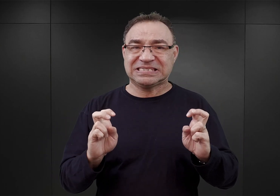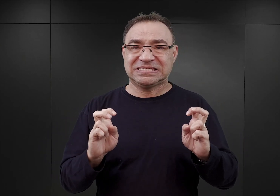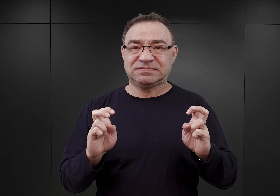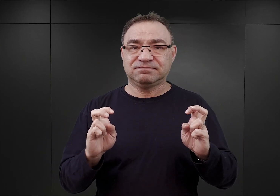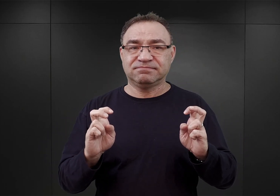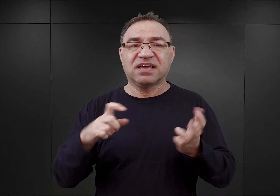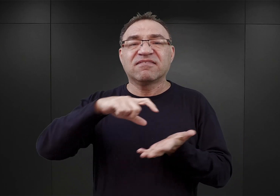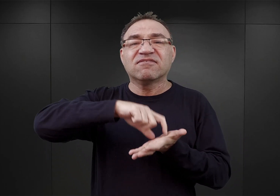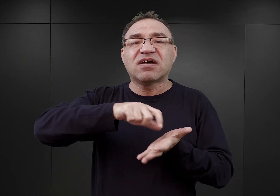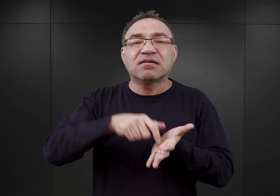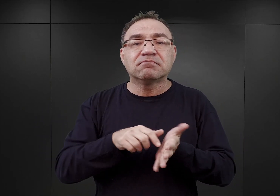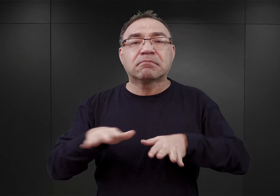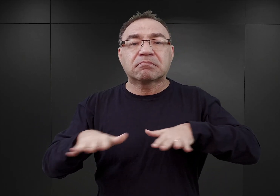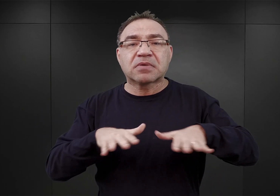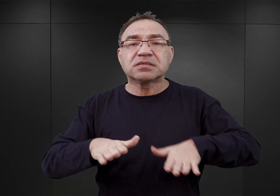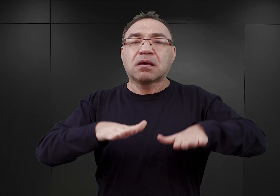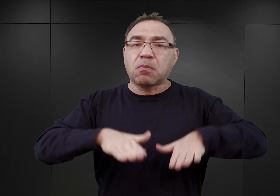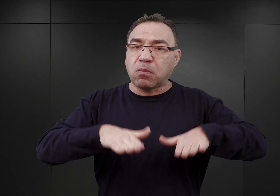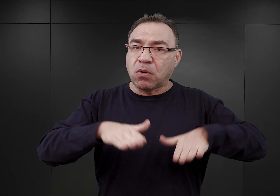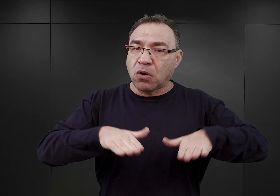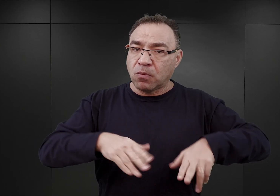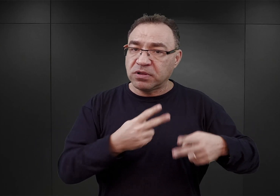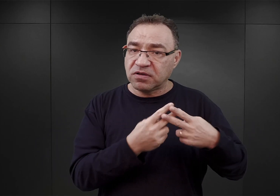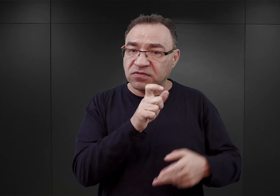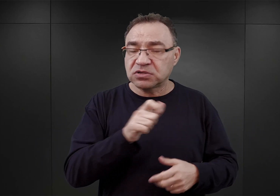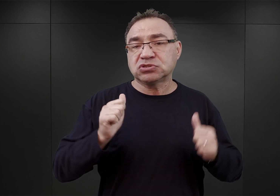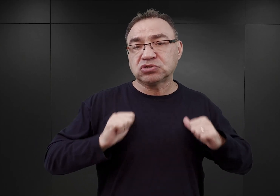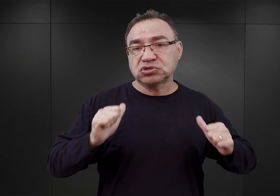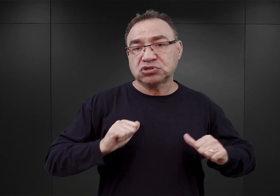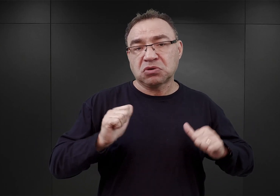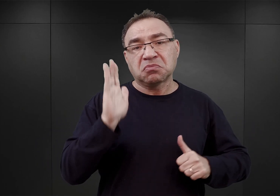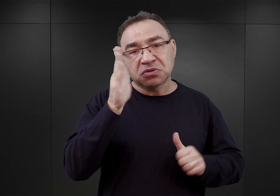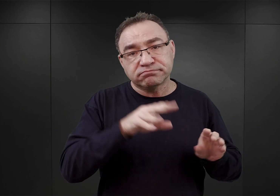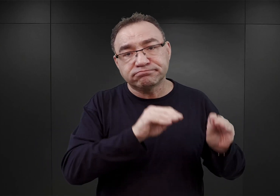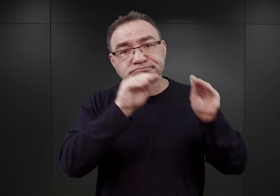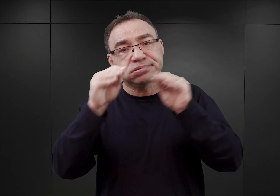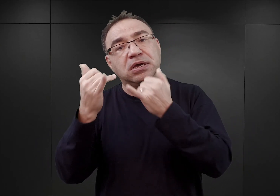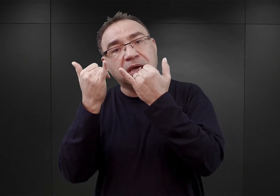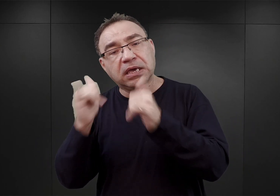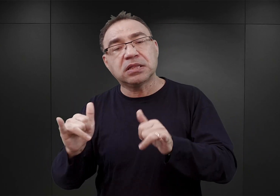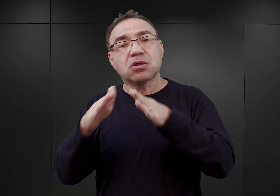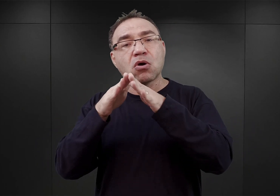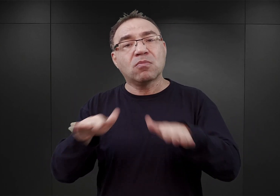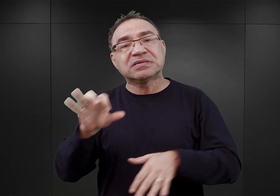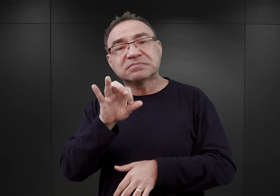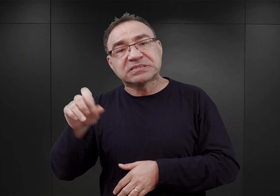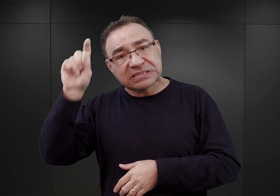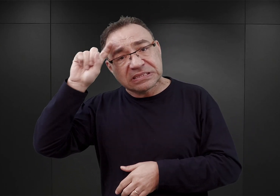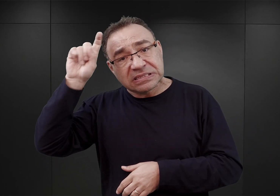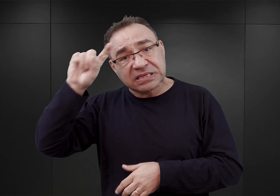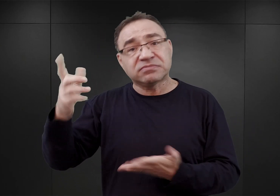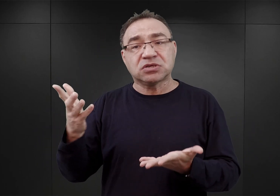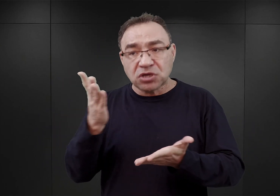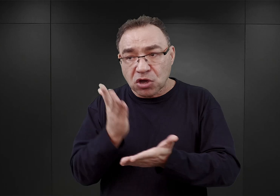w którym przebywaliby więźniowie, oczekując na przeniesienie do obozów koncentracyjnych w Niemczech wtedy, kiedy będzie to możliwe.